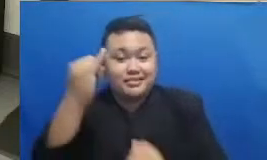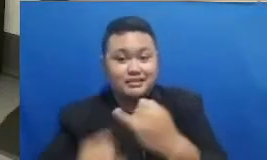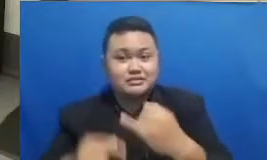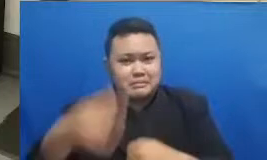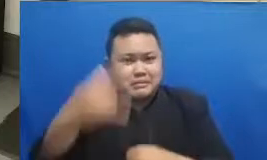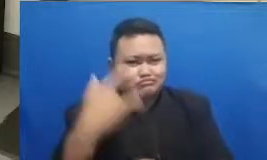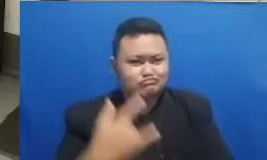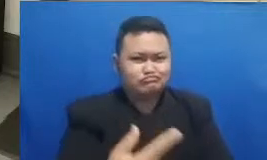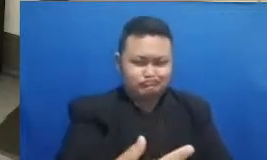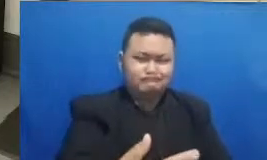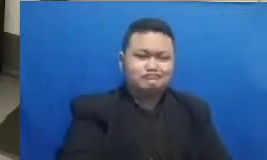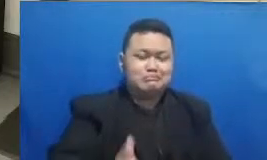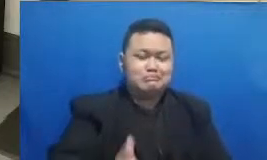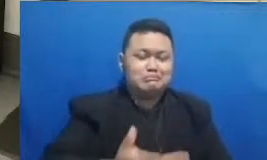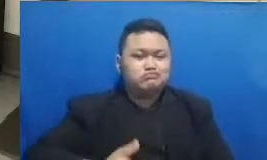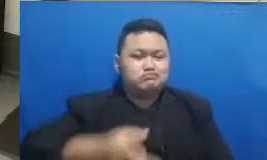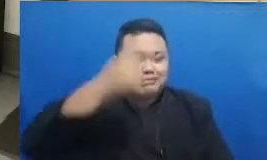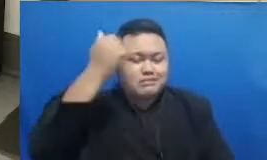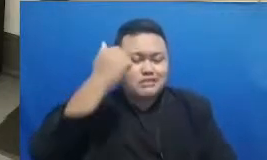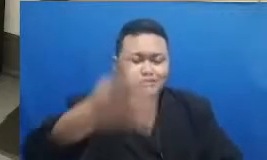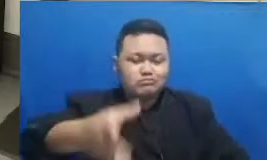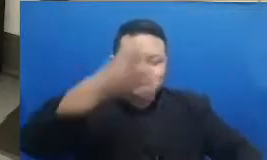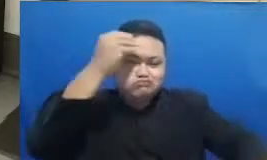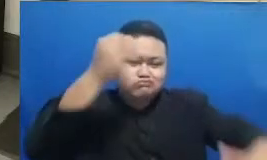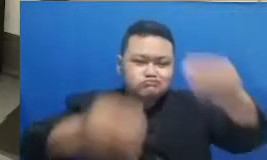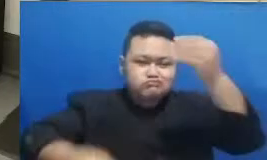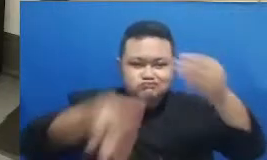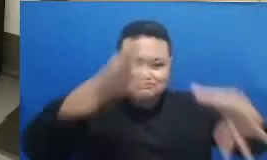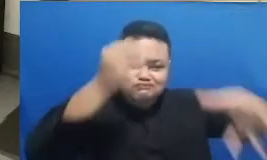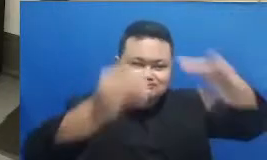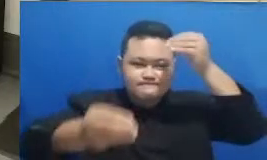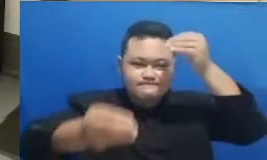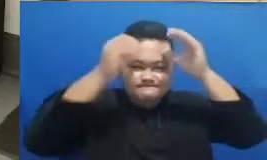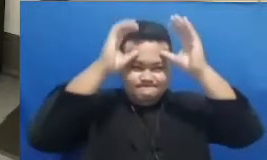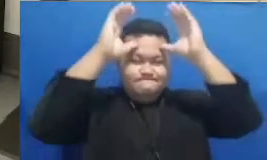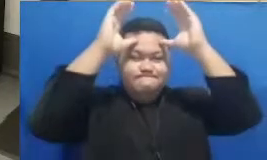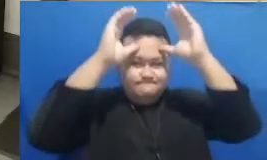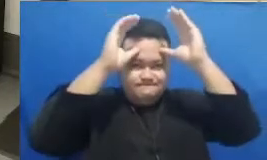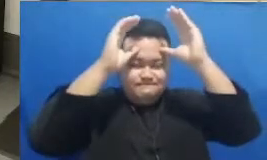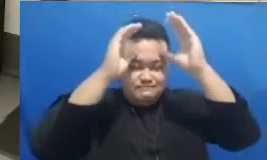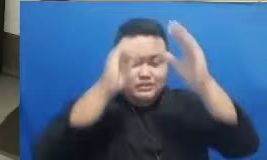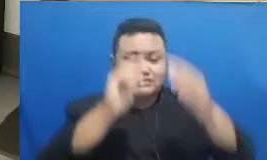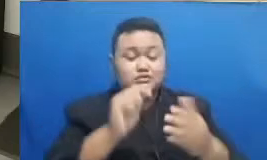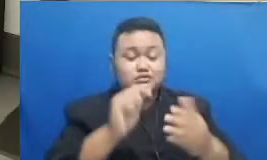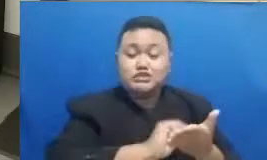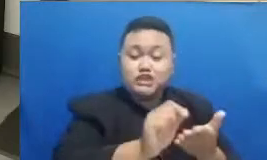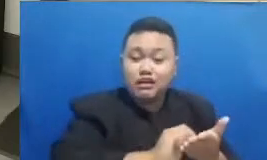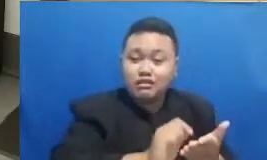semua inspirasi menyerap semua pelajaran sambil ju ga mencatat sambil juga mengingat-ngingat apa